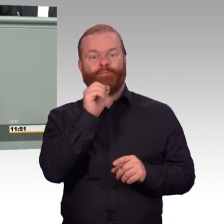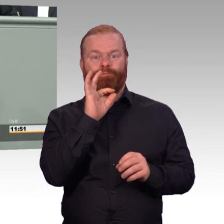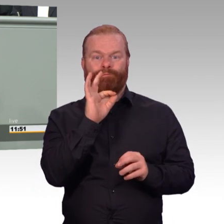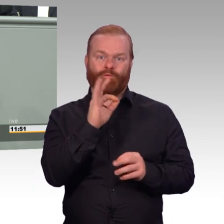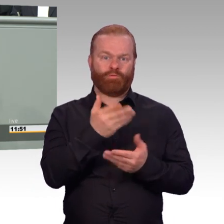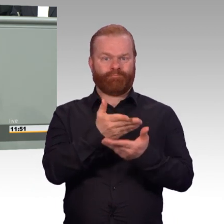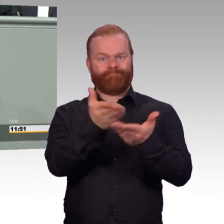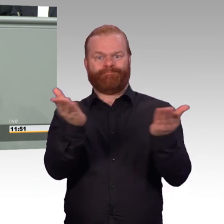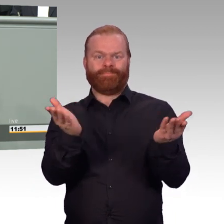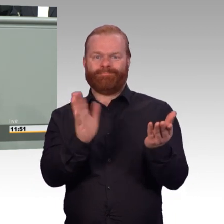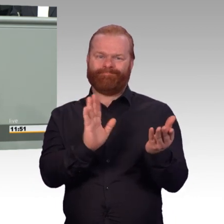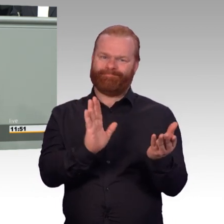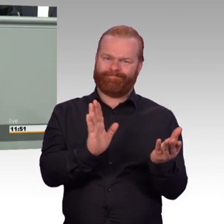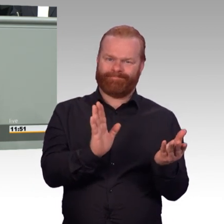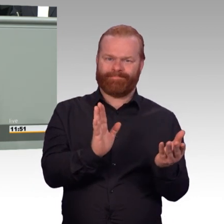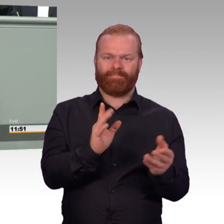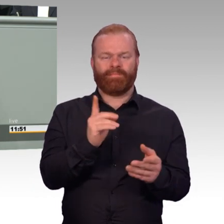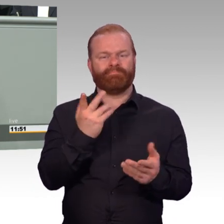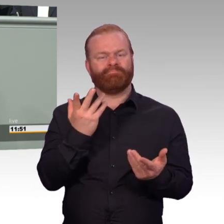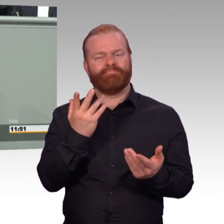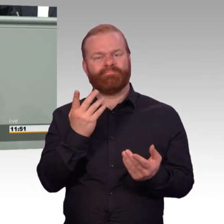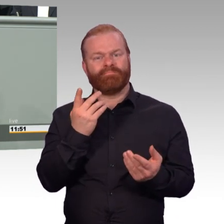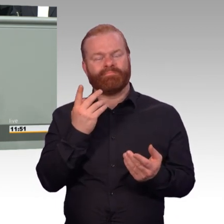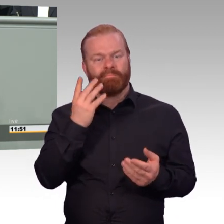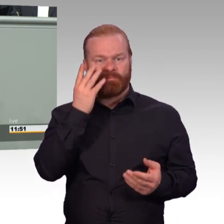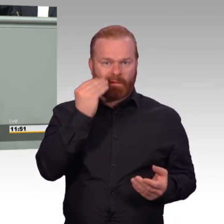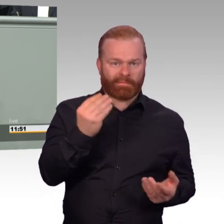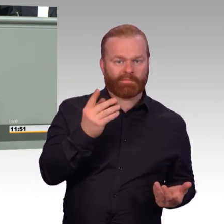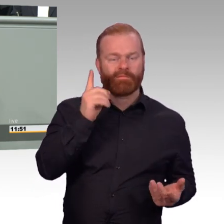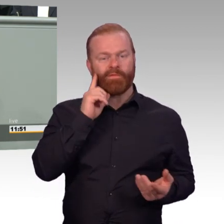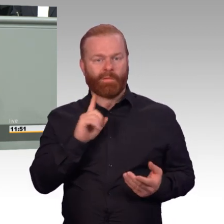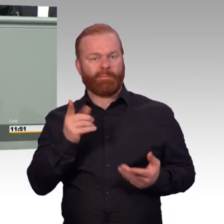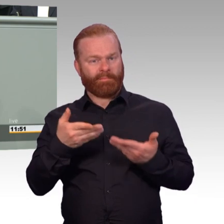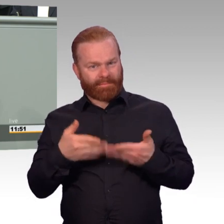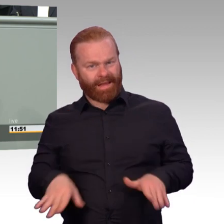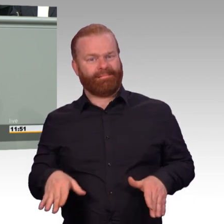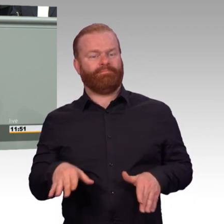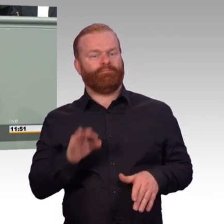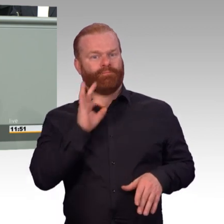mindestens genauso gut schützen, versorgen und sozial absichern wie alle anderen